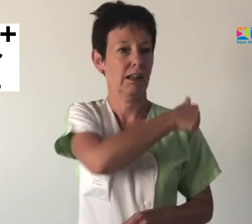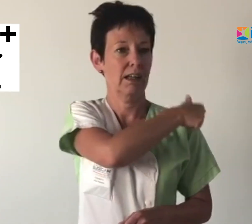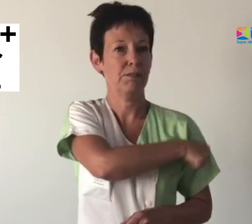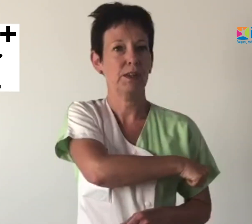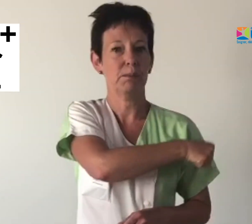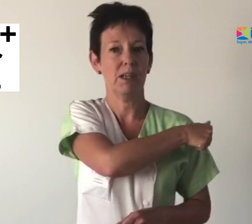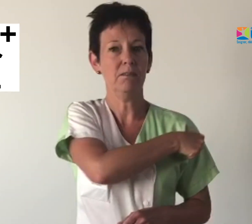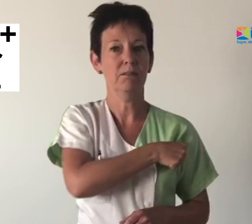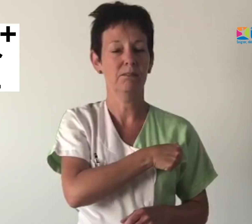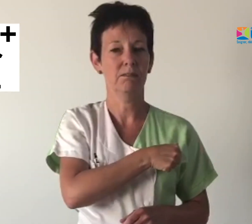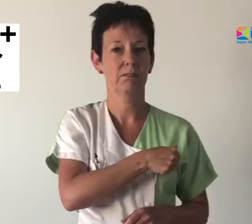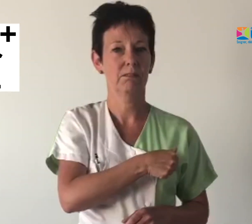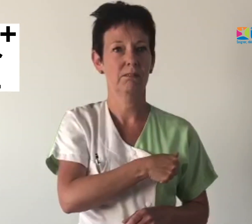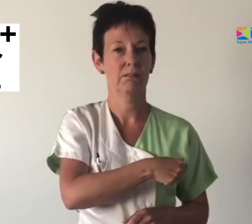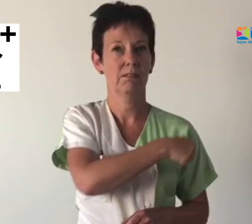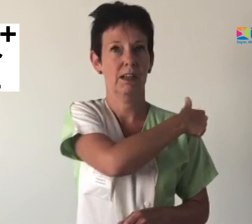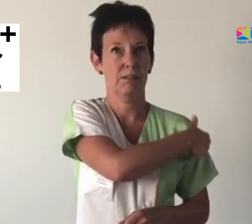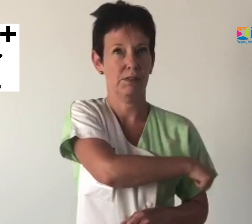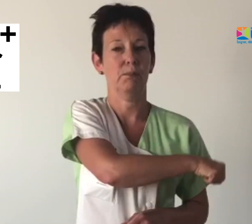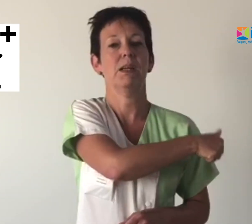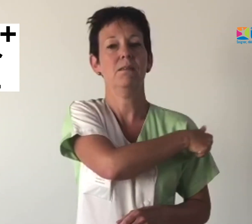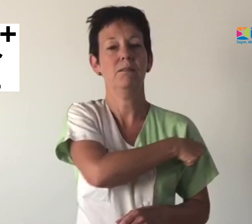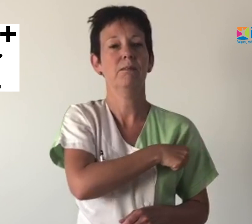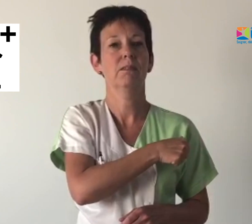Infirmier